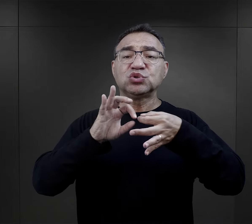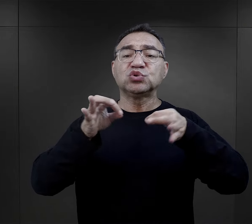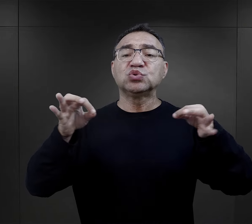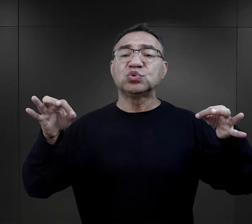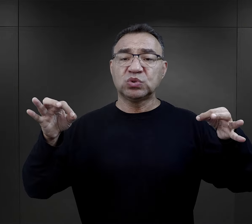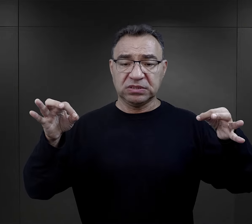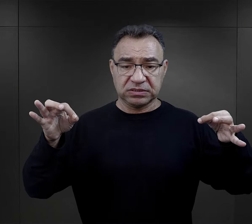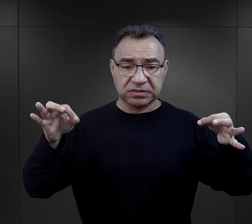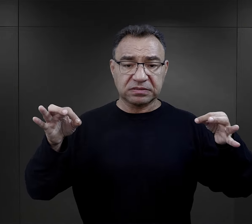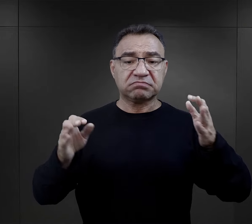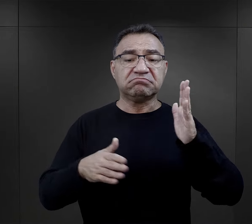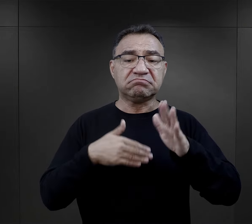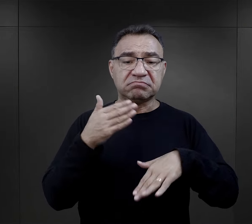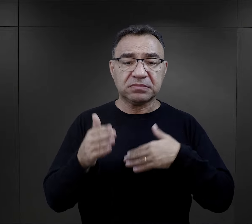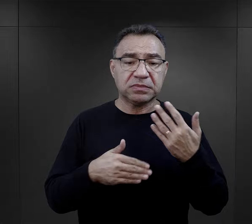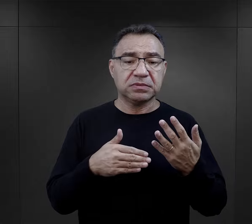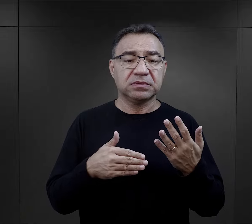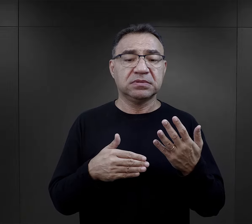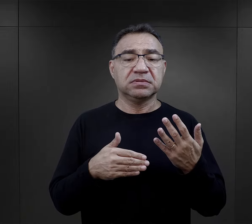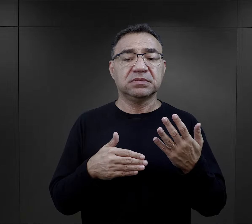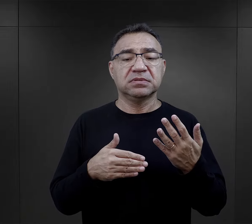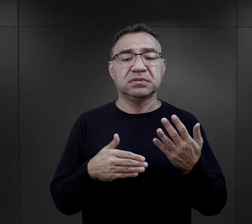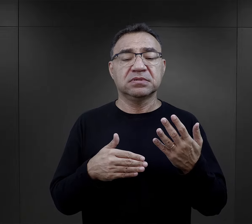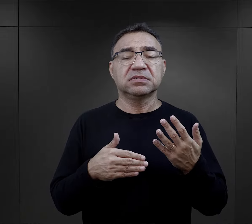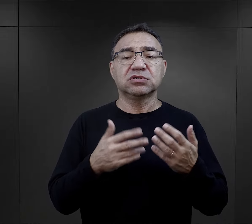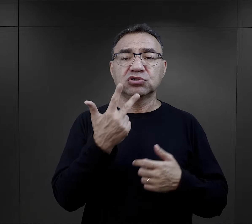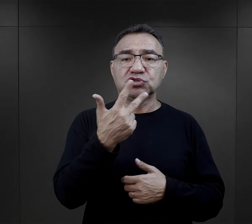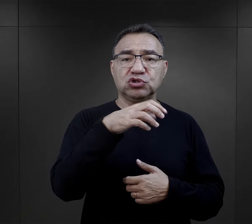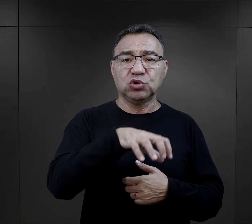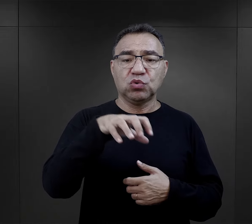I później następowało takie wyliczanie, takie trzy grupy więźniów: